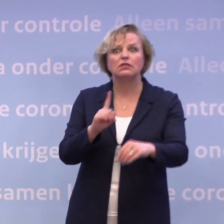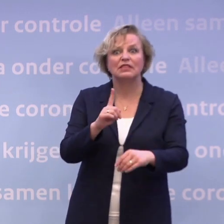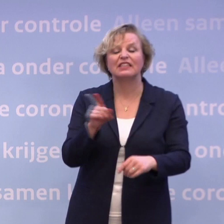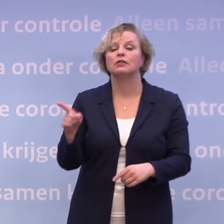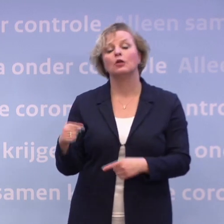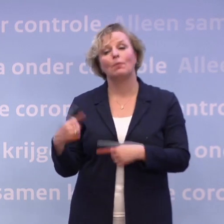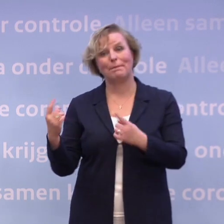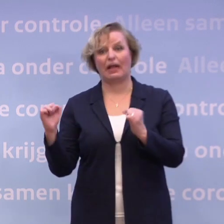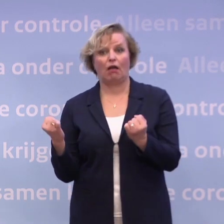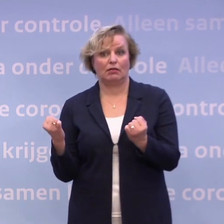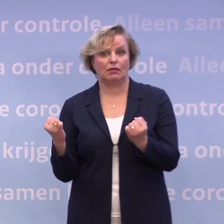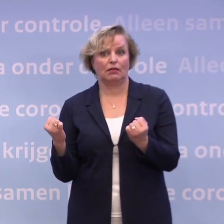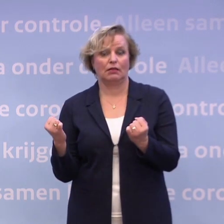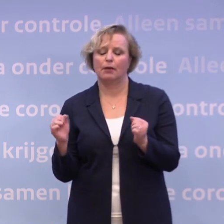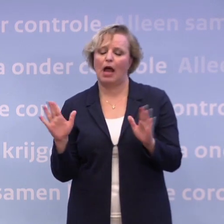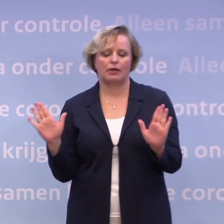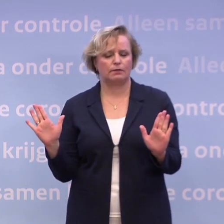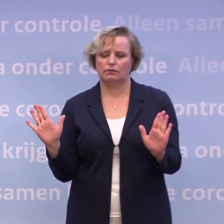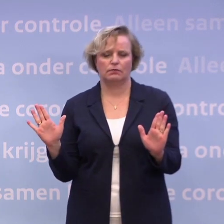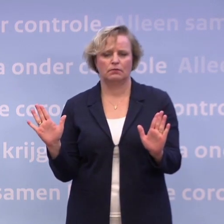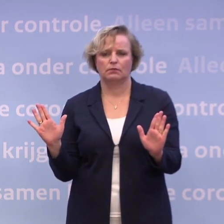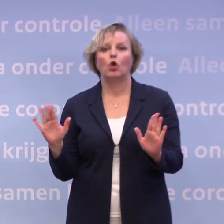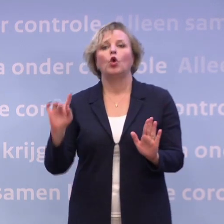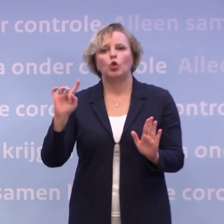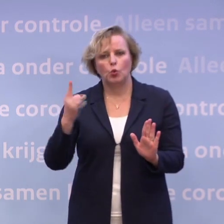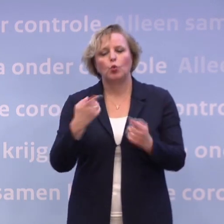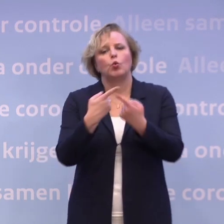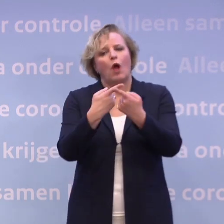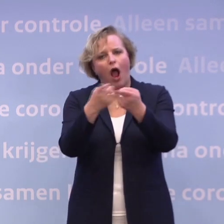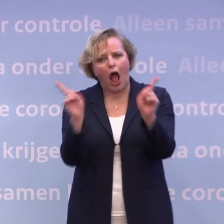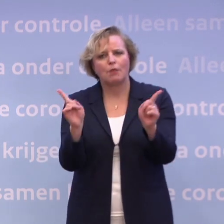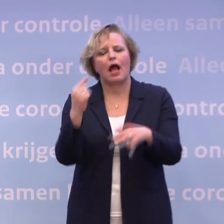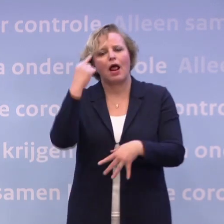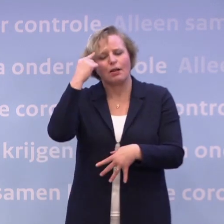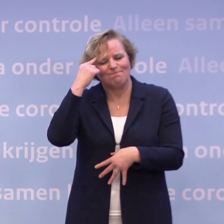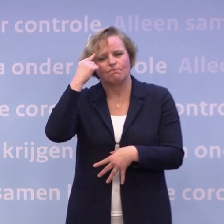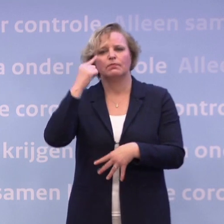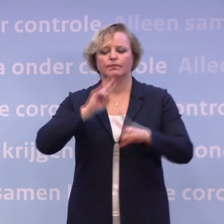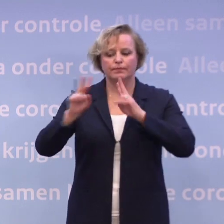Er kan echt nog meer, maar nogmaals, wij willen nu... ...dat wij ons allemaal richten op het naar beneden krijgen van de cijfers.